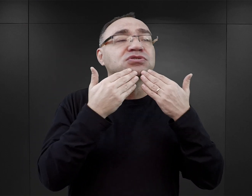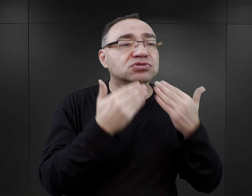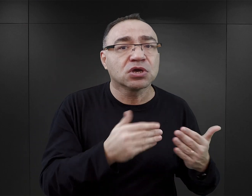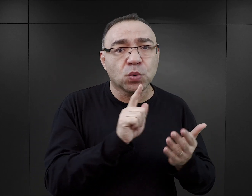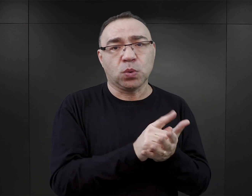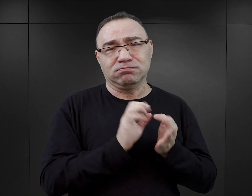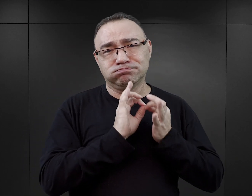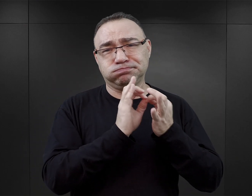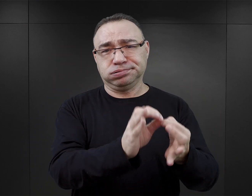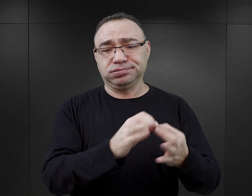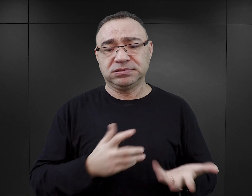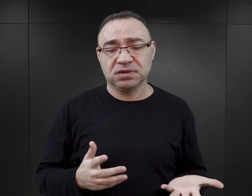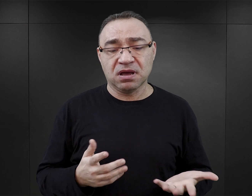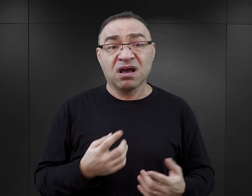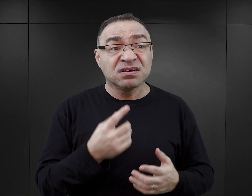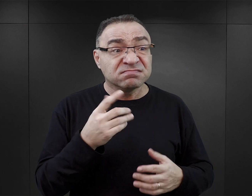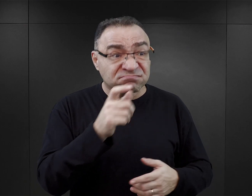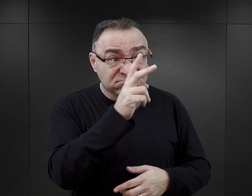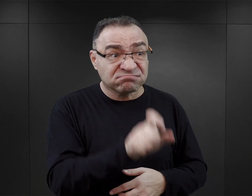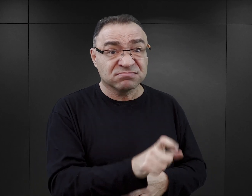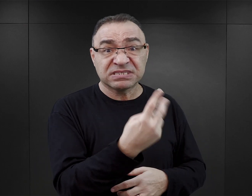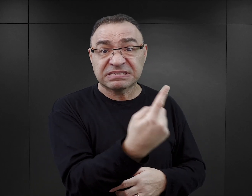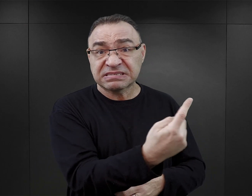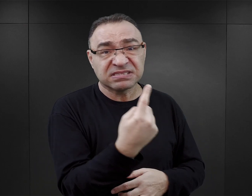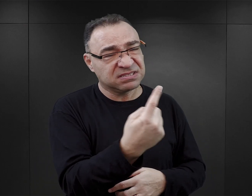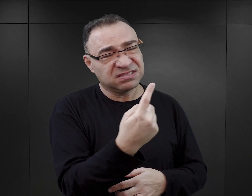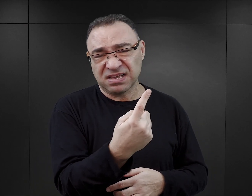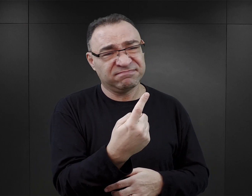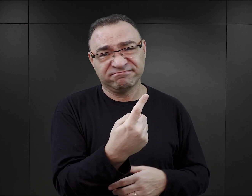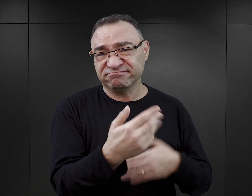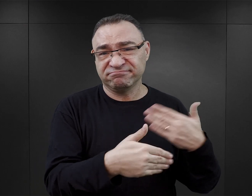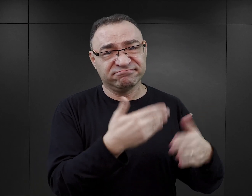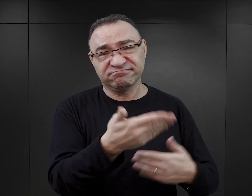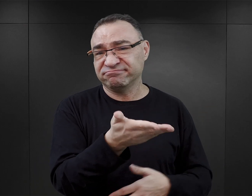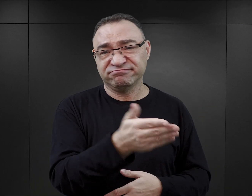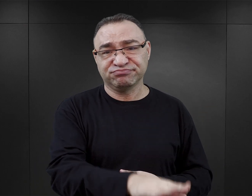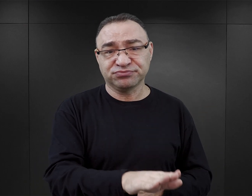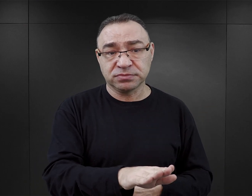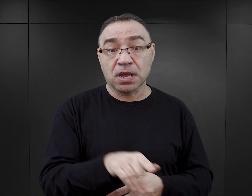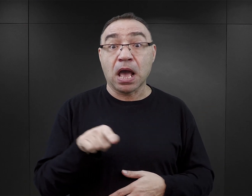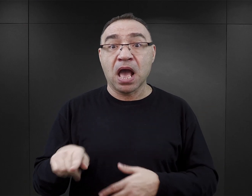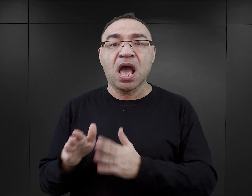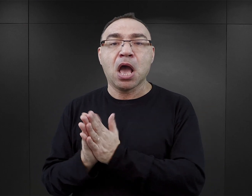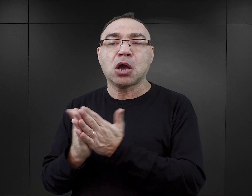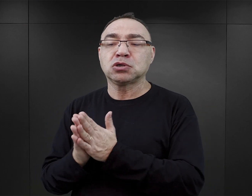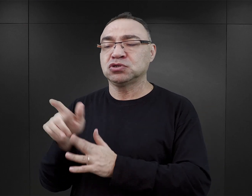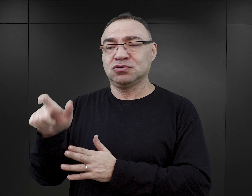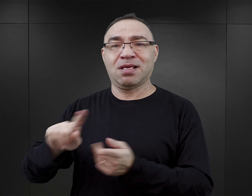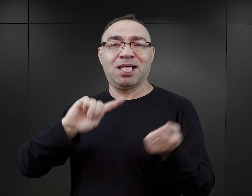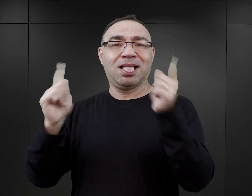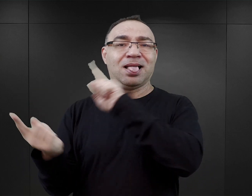Więzień, który w obozie był samotny, nie miał szans. Natomiast w tych książkach bardzo często postaci są pokazane